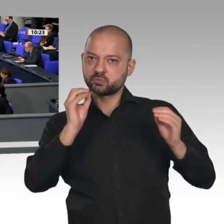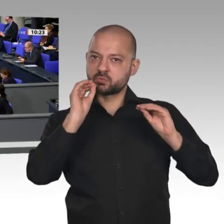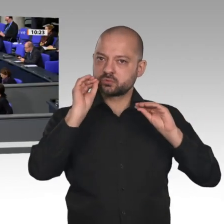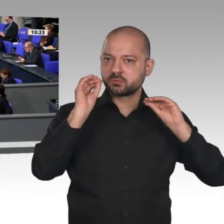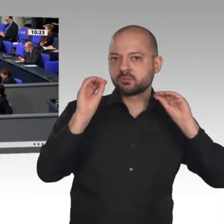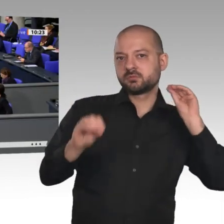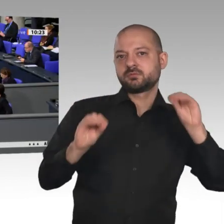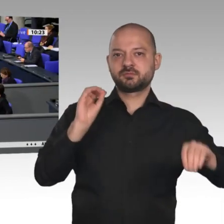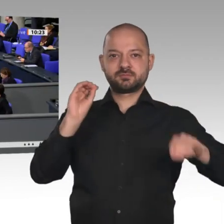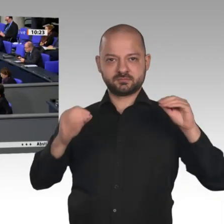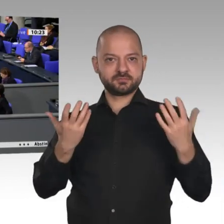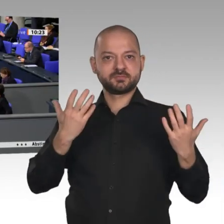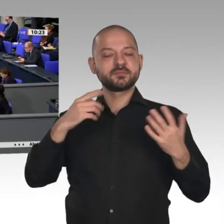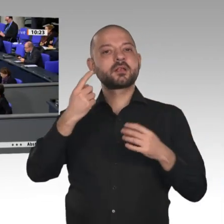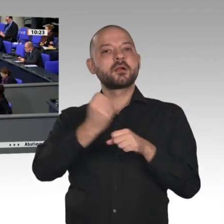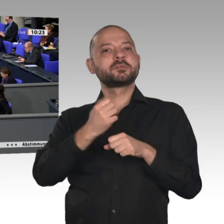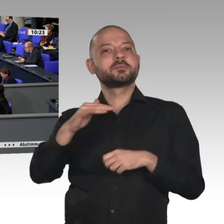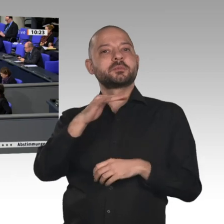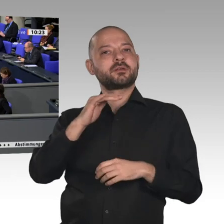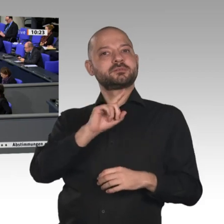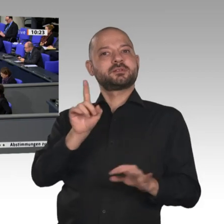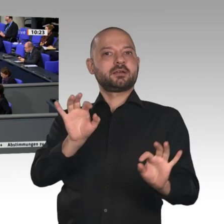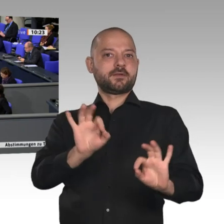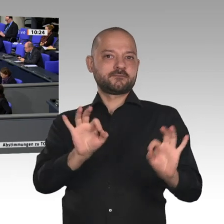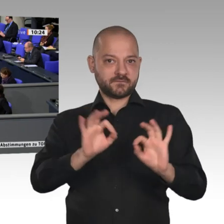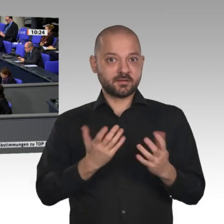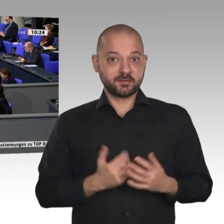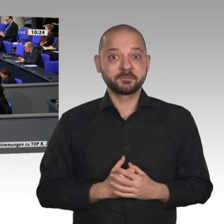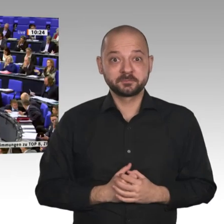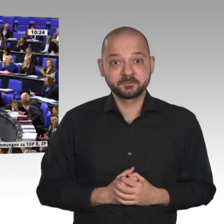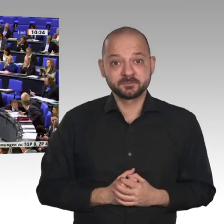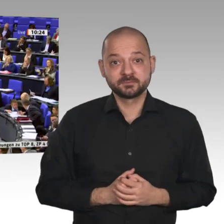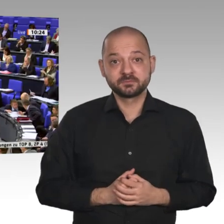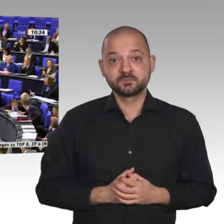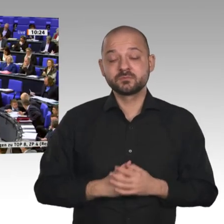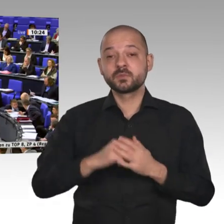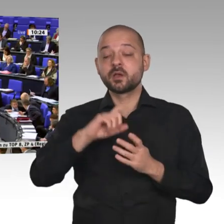Menschen weiterhin Arbeit haben. Zum Beispiel bei der energetischen Gebäudesanierung: Wir haben